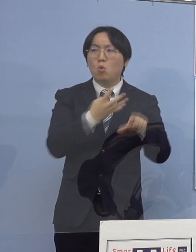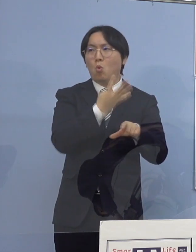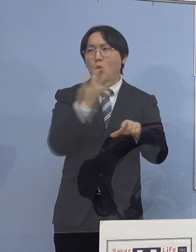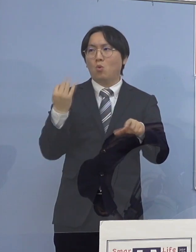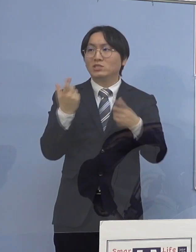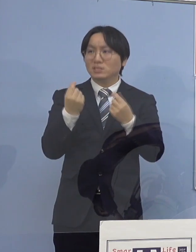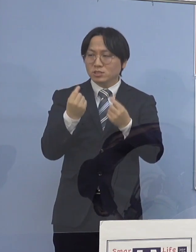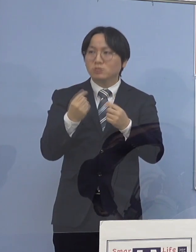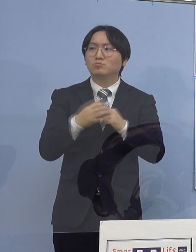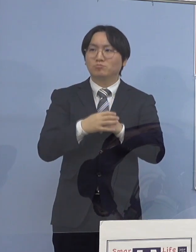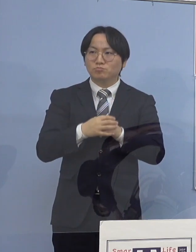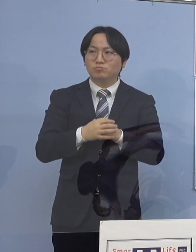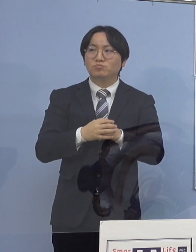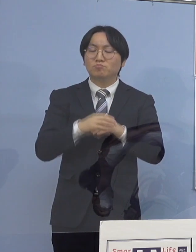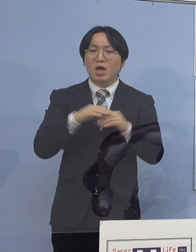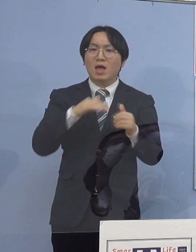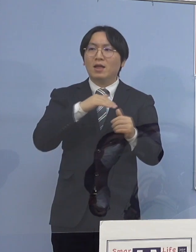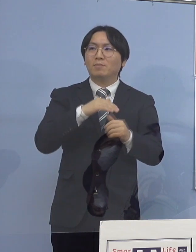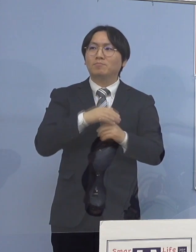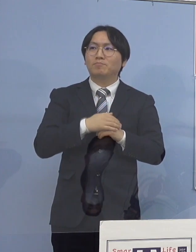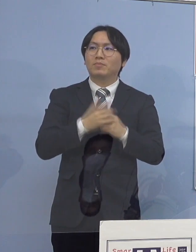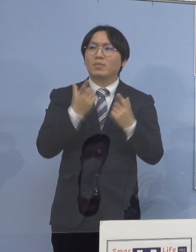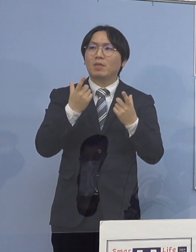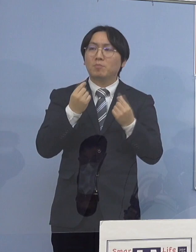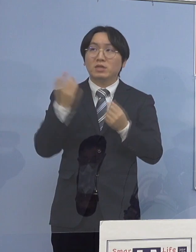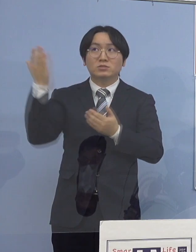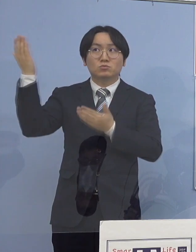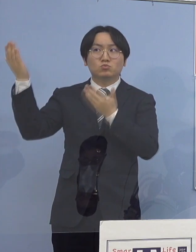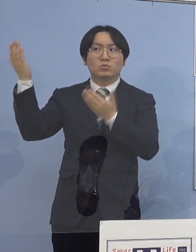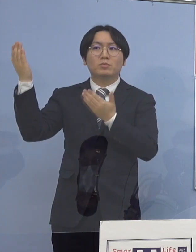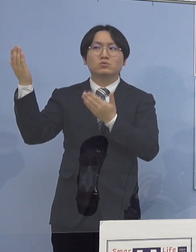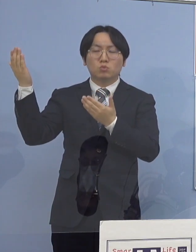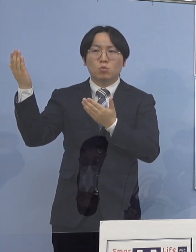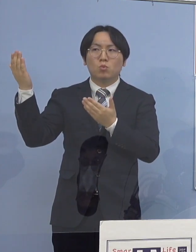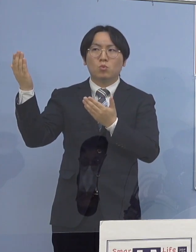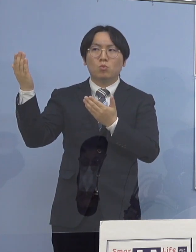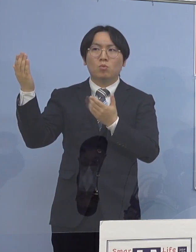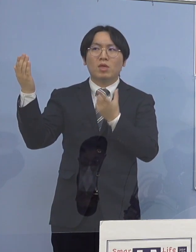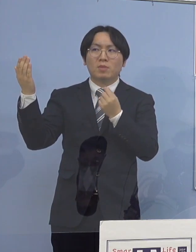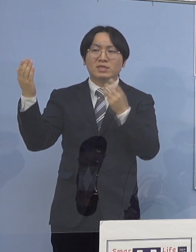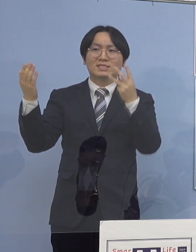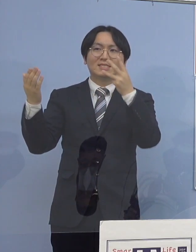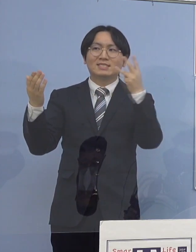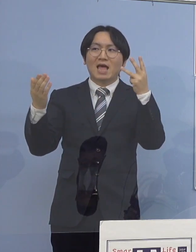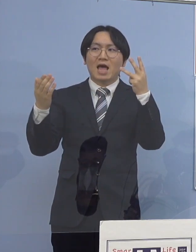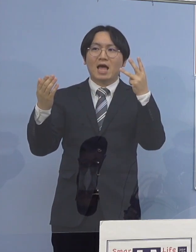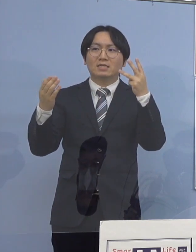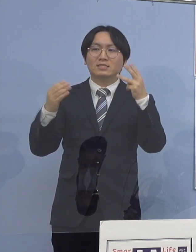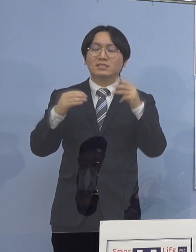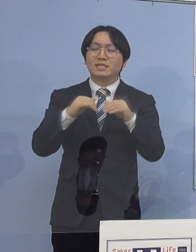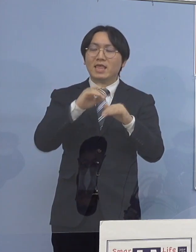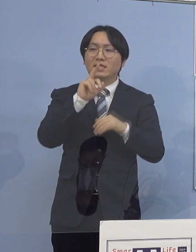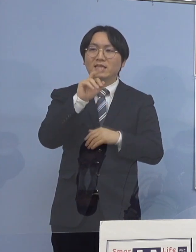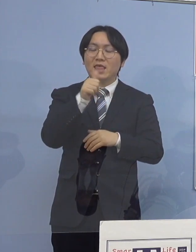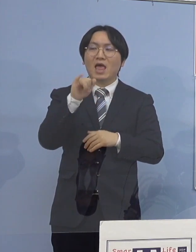やはり根本的に大都市部と比べると 非常に三世代同居が多いということで